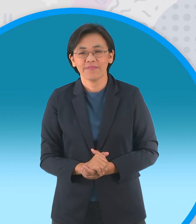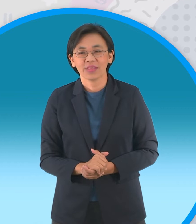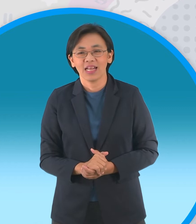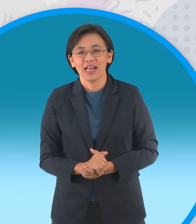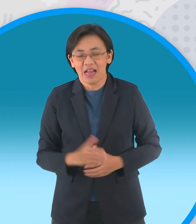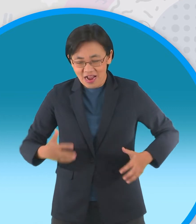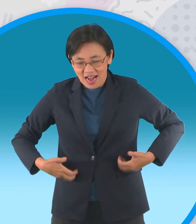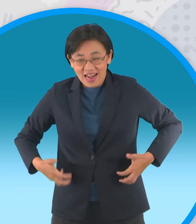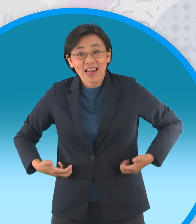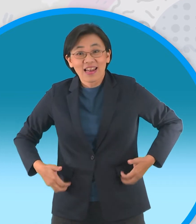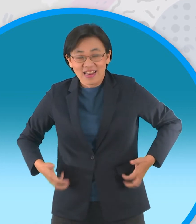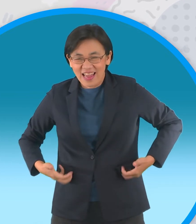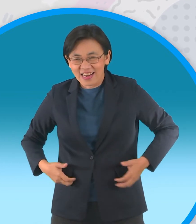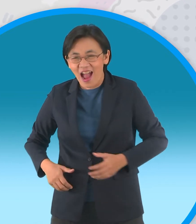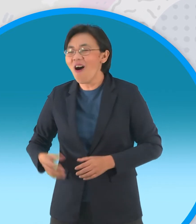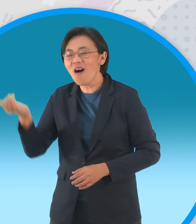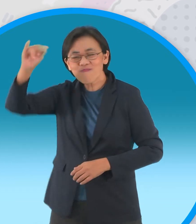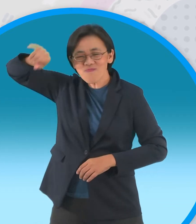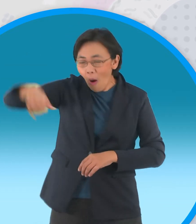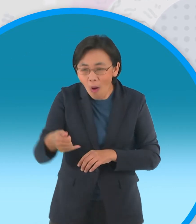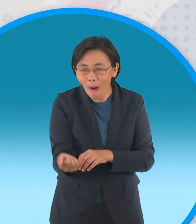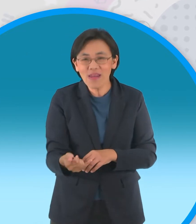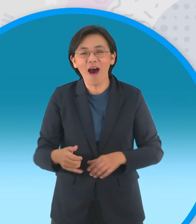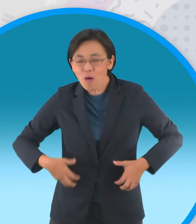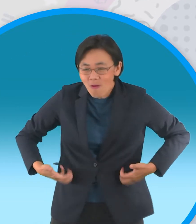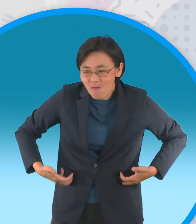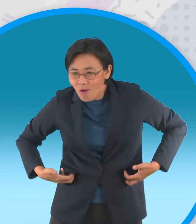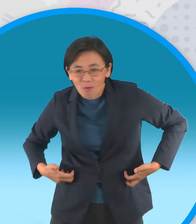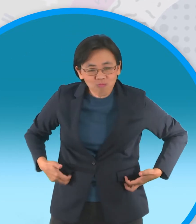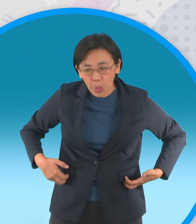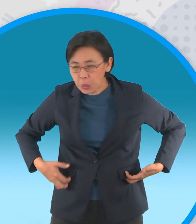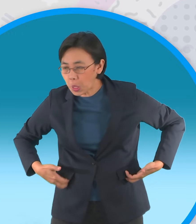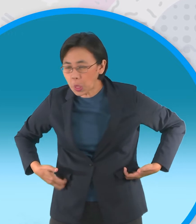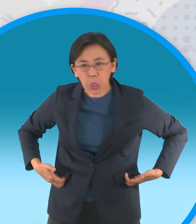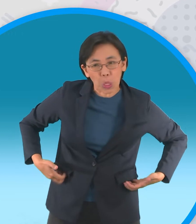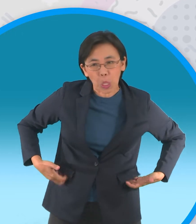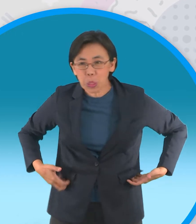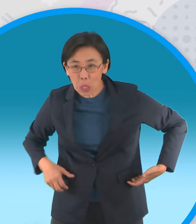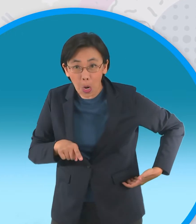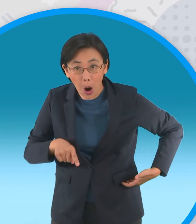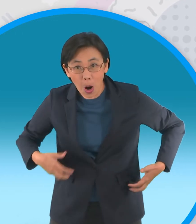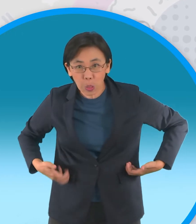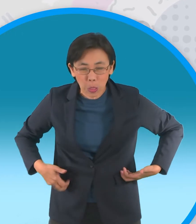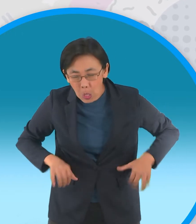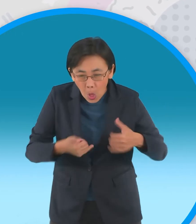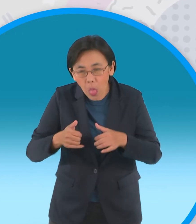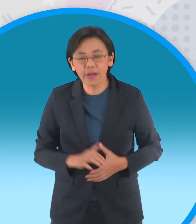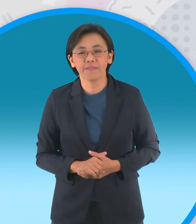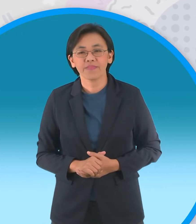ลิงจอมซนมาแทนครับ เจ้าลิงจอมซนจับกบ